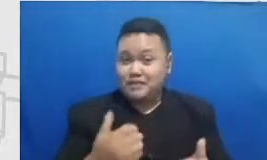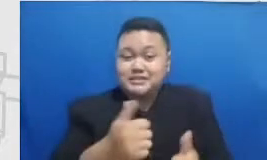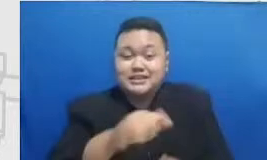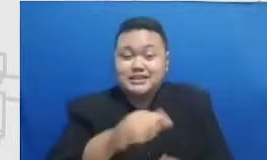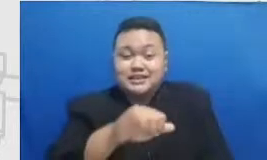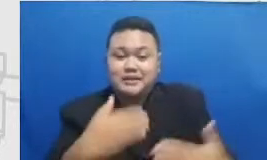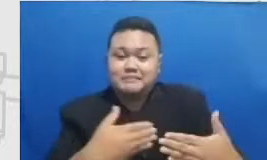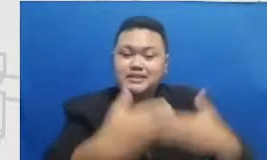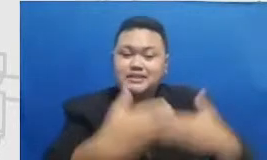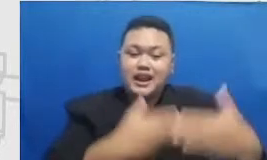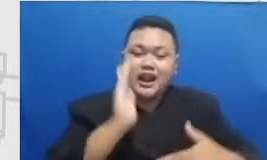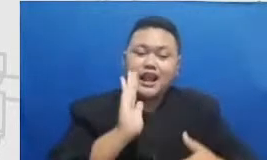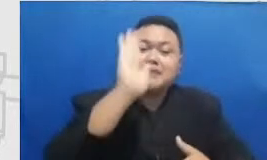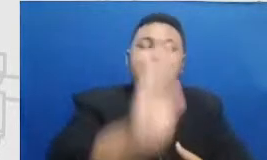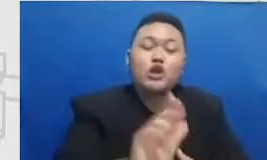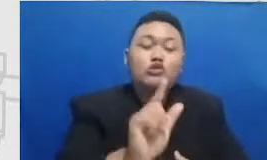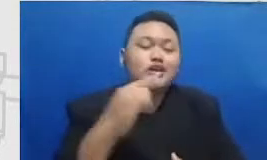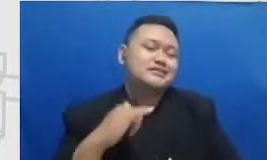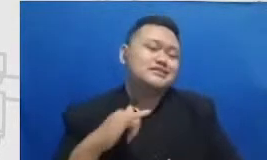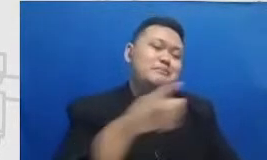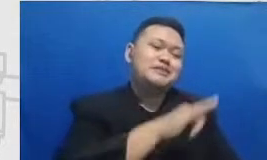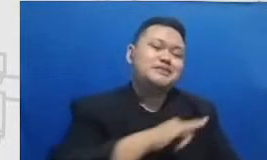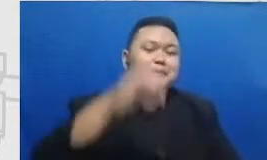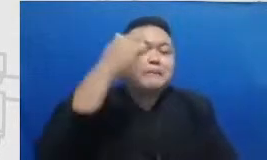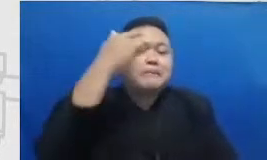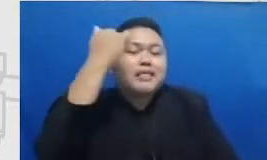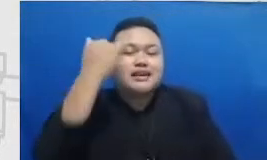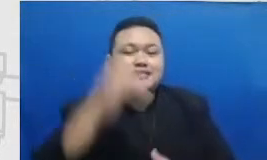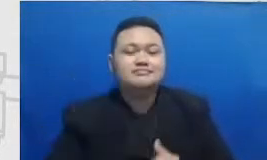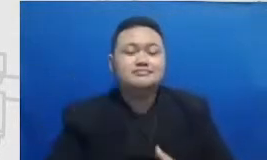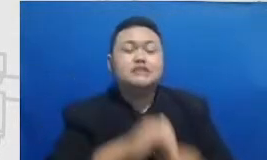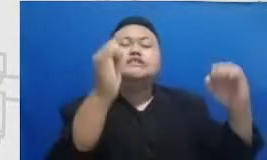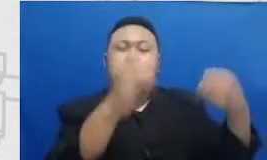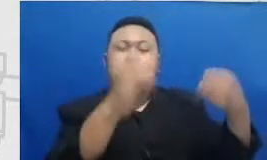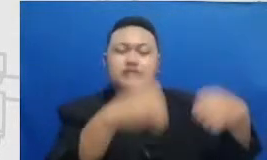depan untuk sama-sama kita saling belajar dan bener banget Aku sebenarnya juga malu dan dan